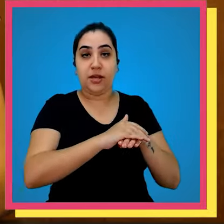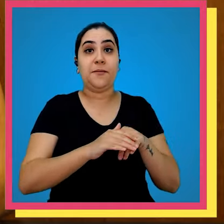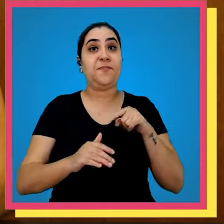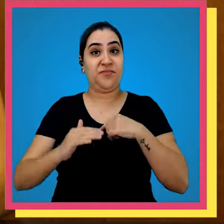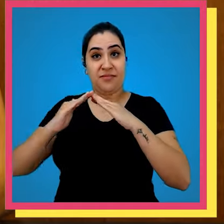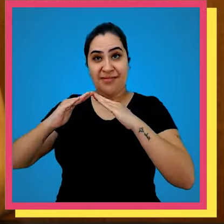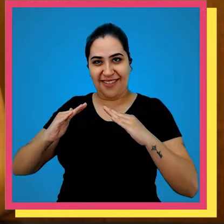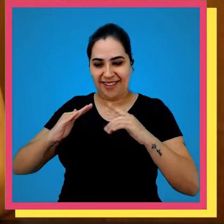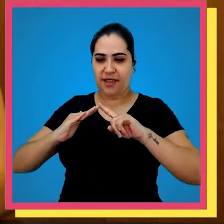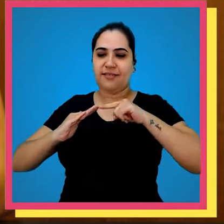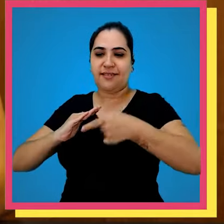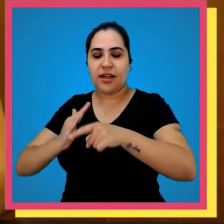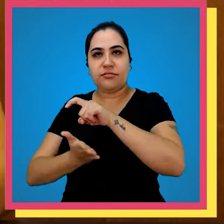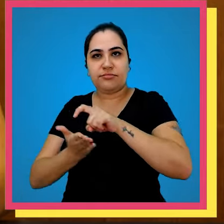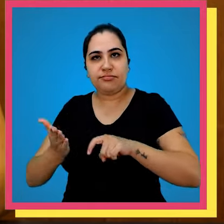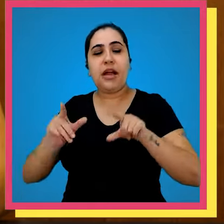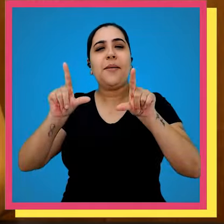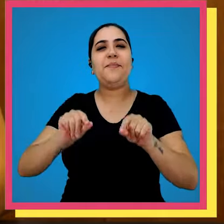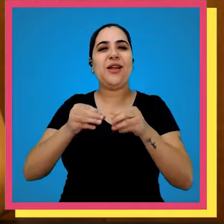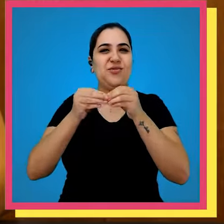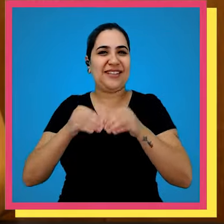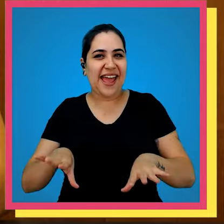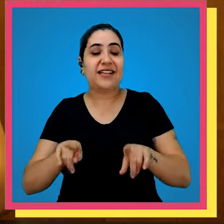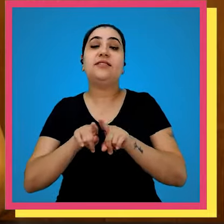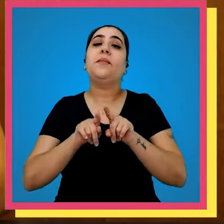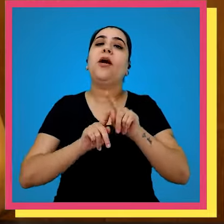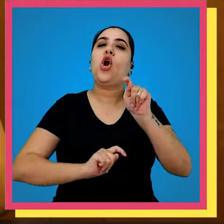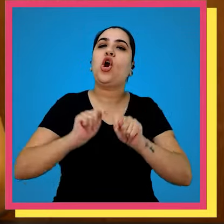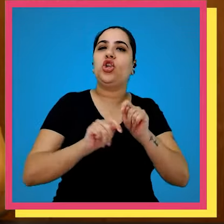uma gráfica em nosso quintal permite que nós diminuímos o custo que a gente consiga ter